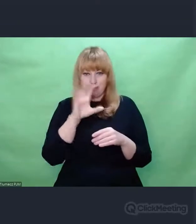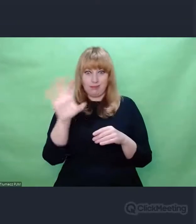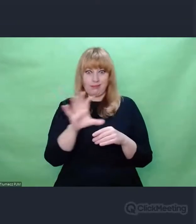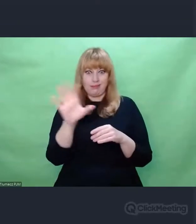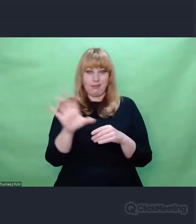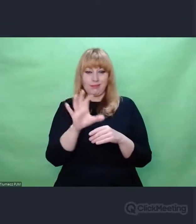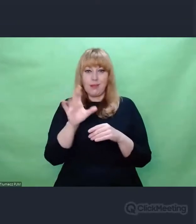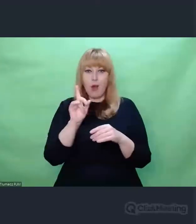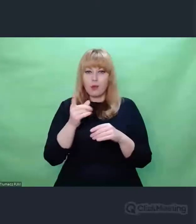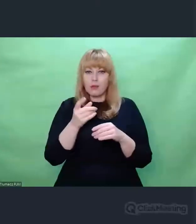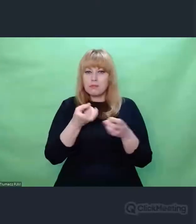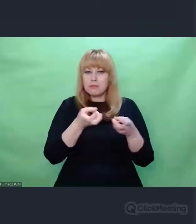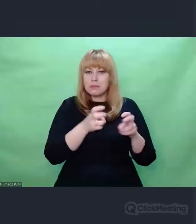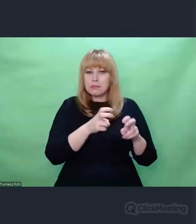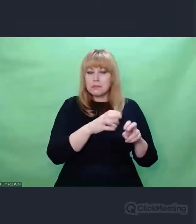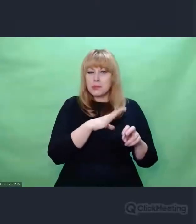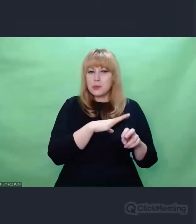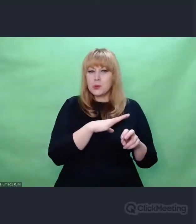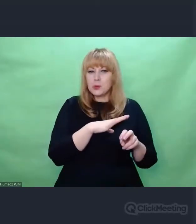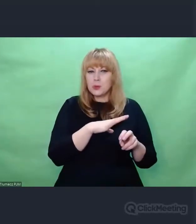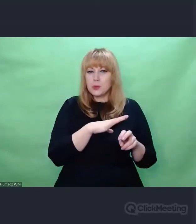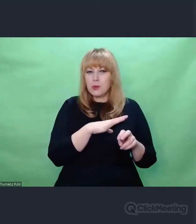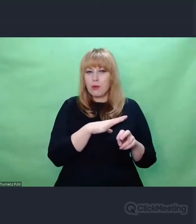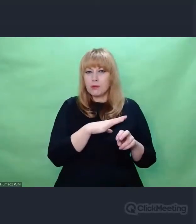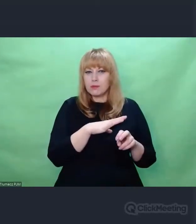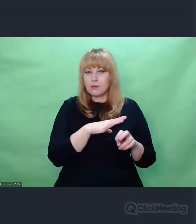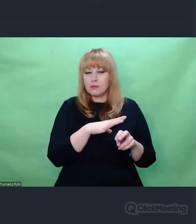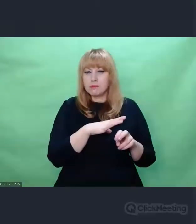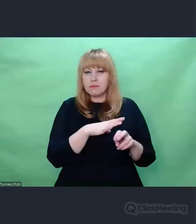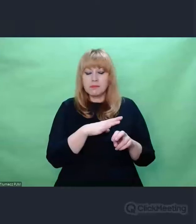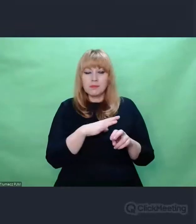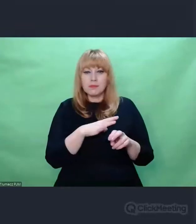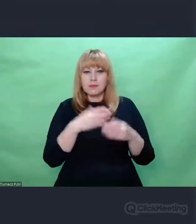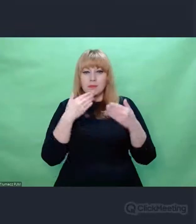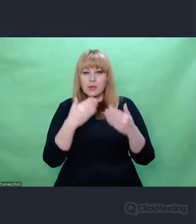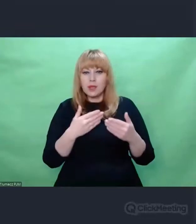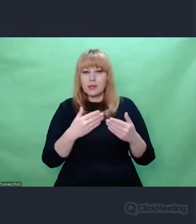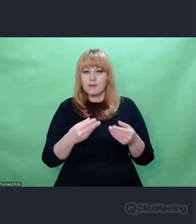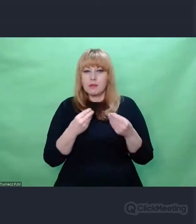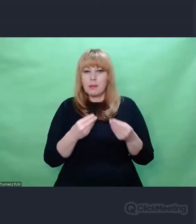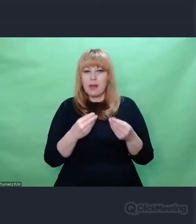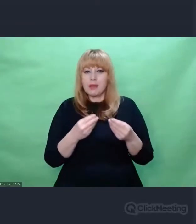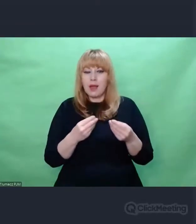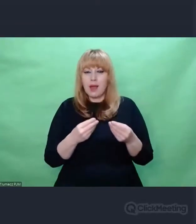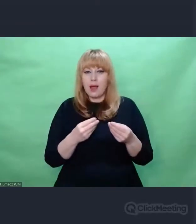poprzez niezwykłe, wirtuozowskie, najlepsze, niezafałszowane